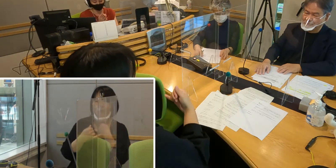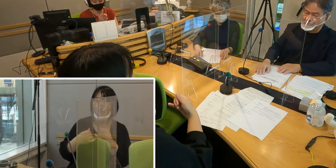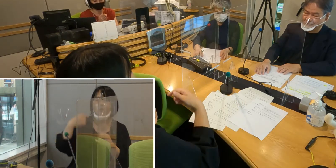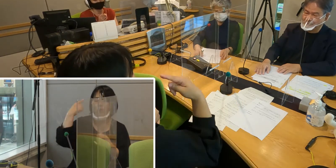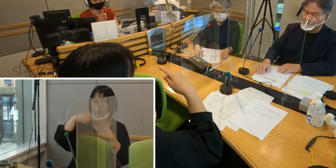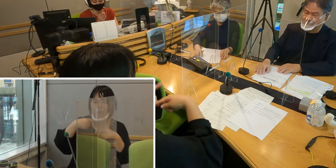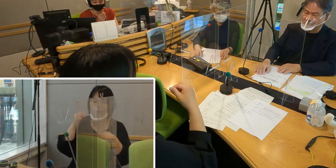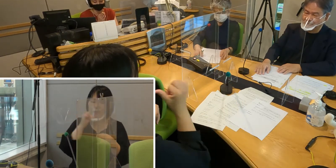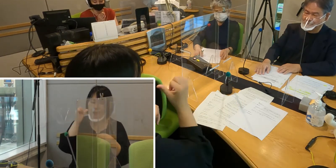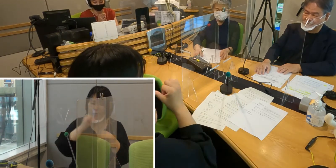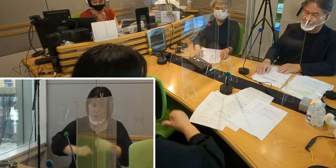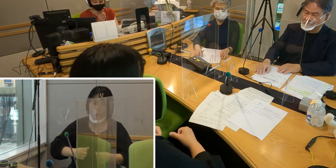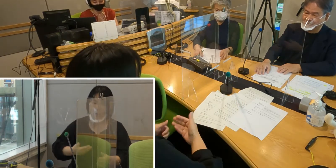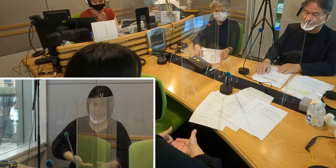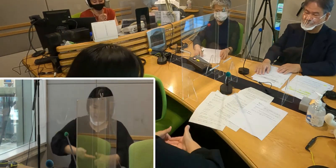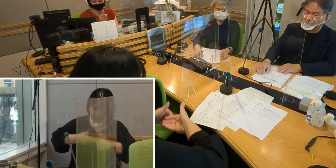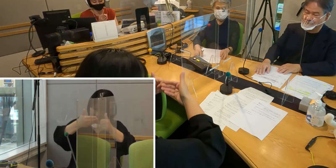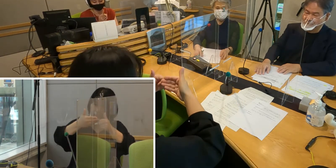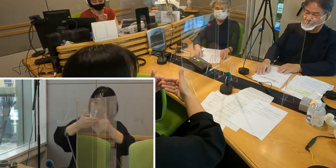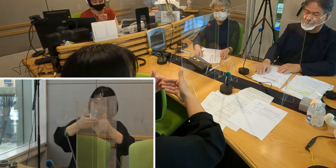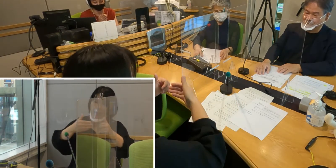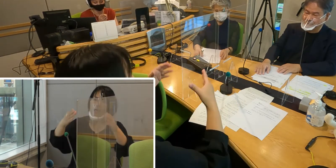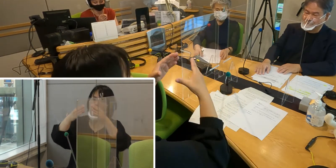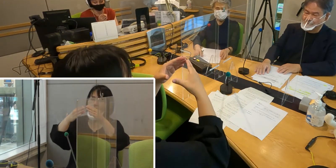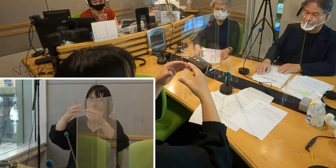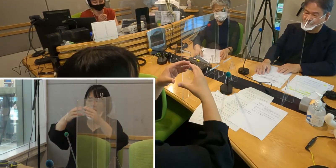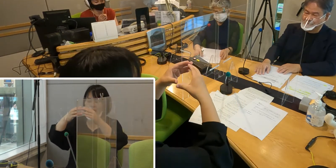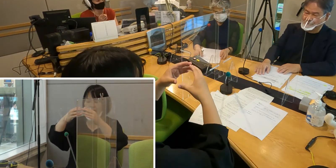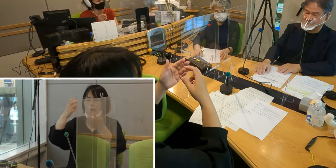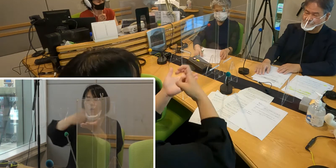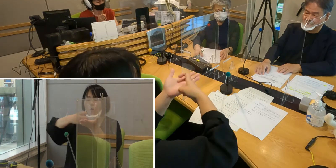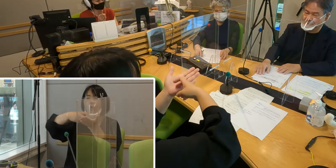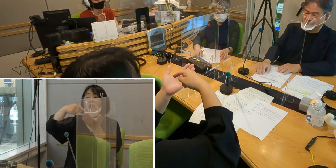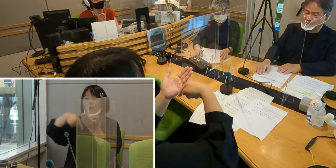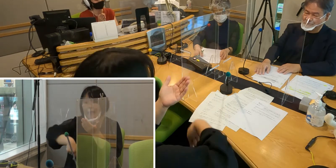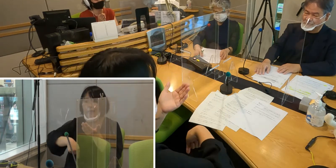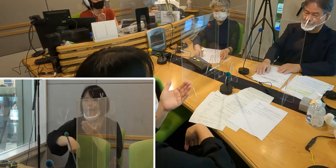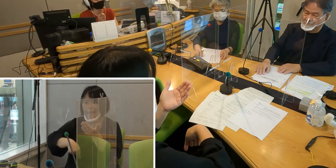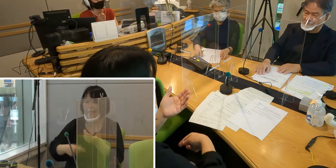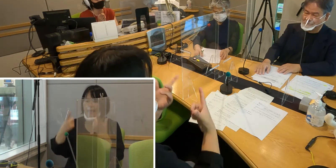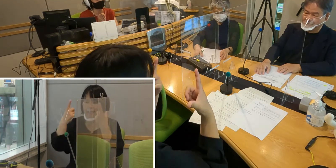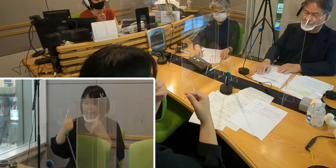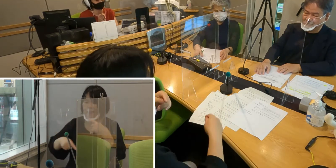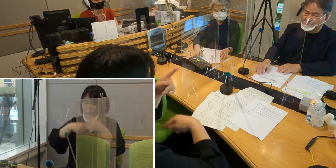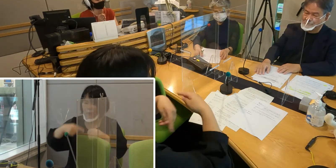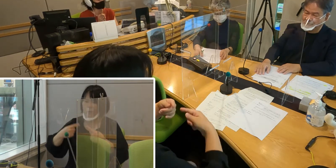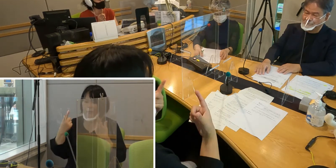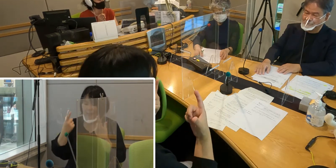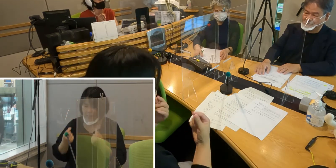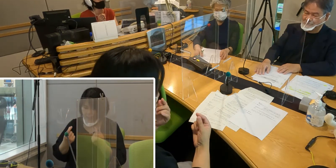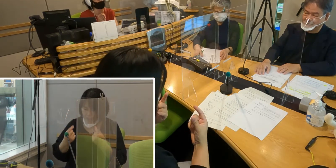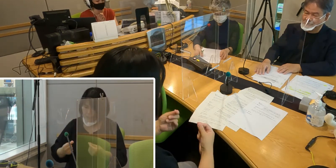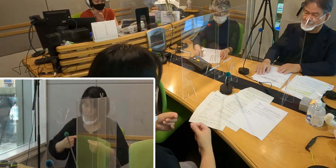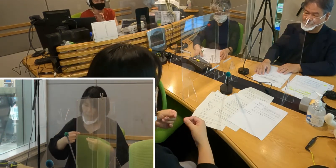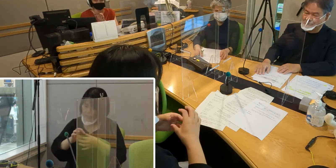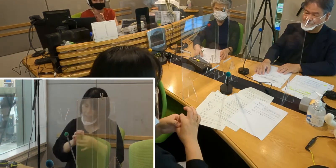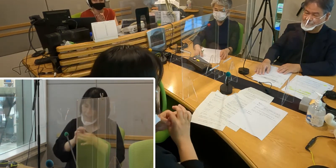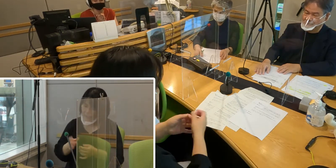法の整備が進んで、聞こえない人の社会参加が さらに進んでいけばいいなというふうに思っています